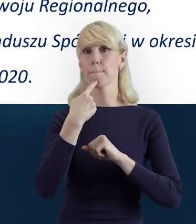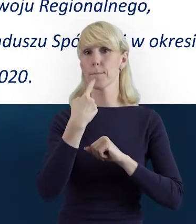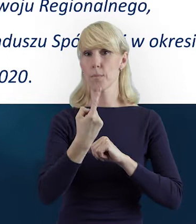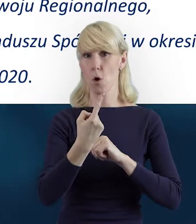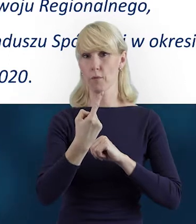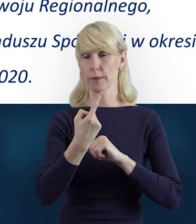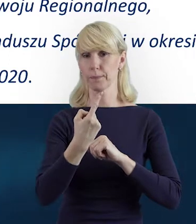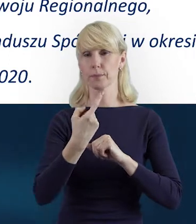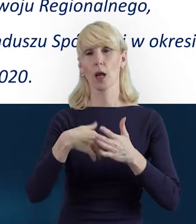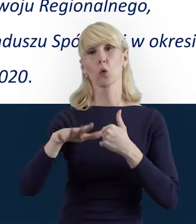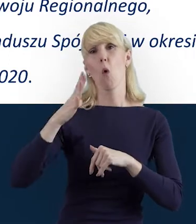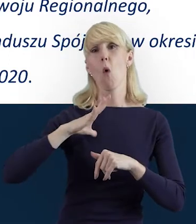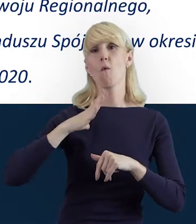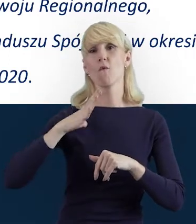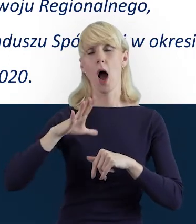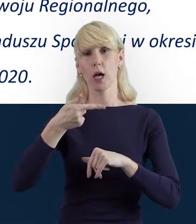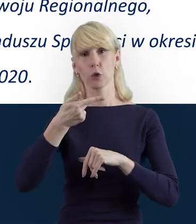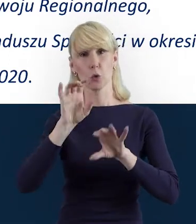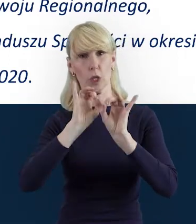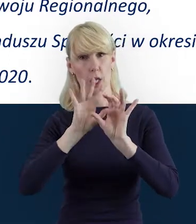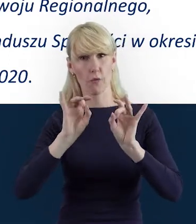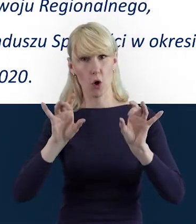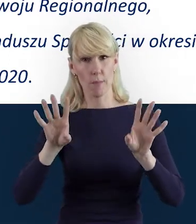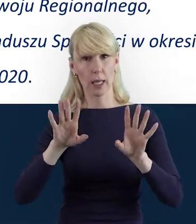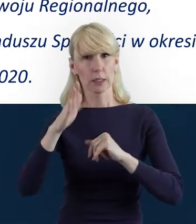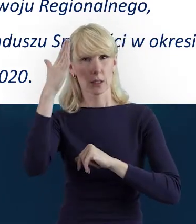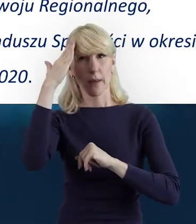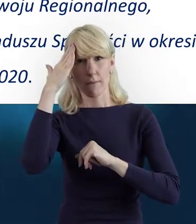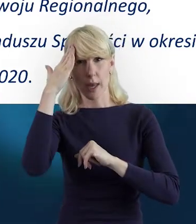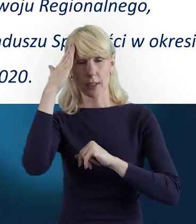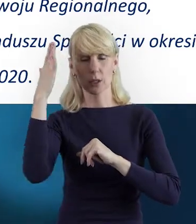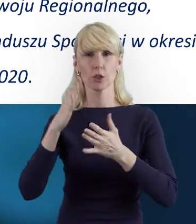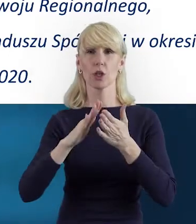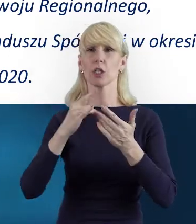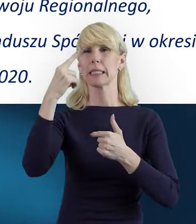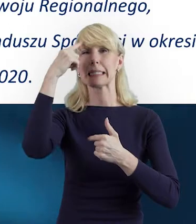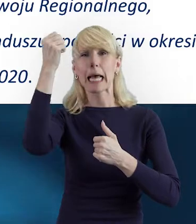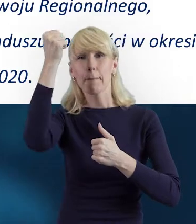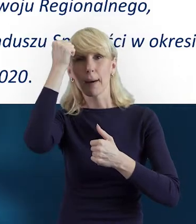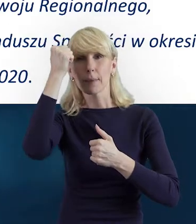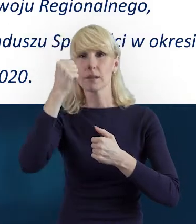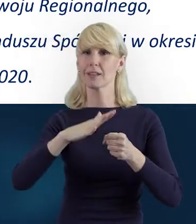że są takie informacje, które warto wiedzieć i zapamiętać na cały okres realizacji projektu.